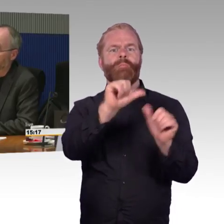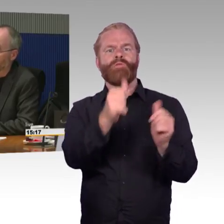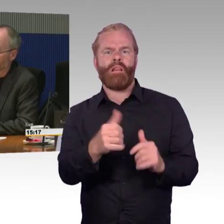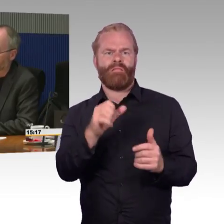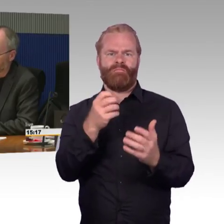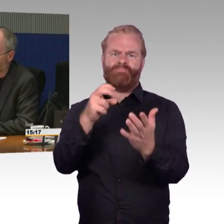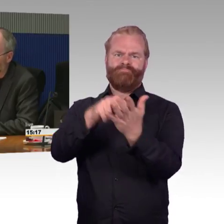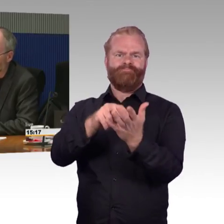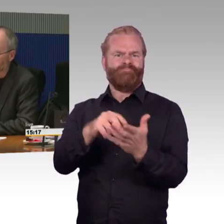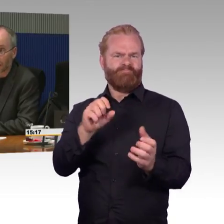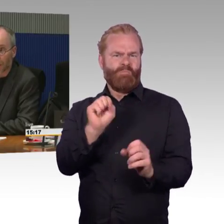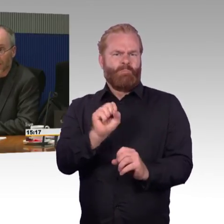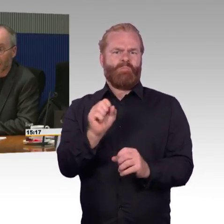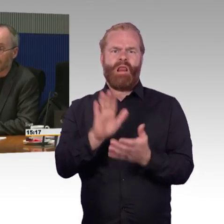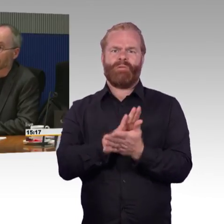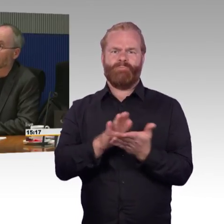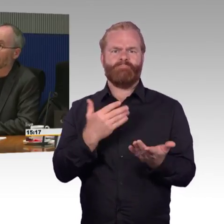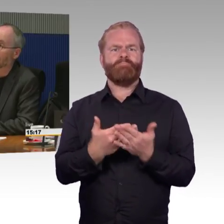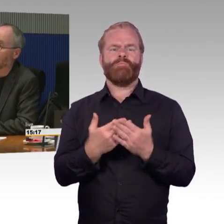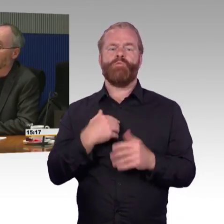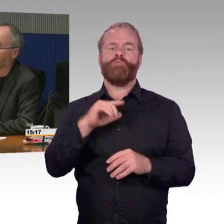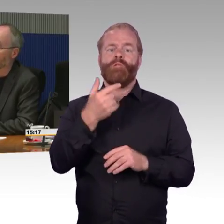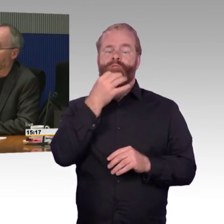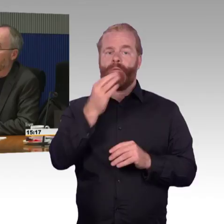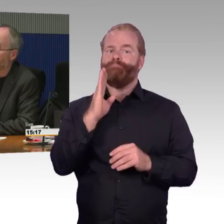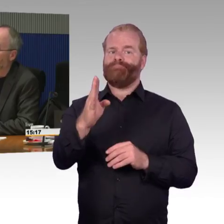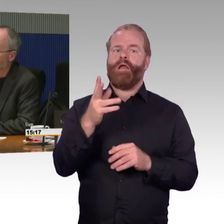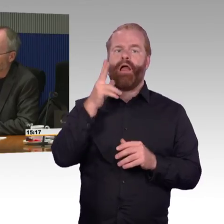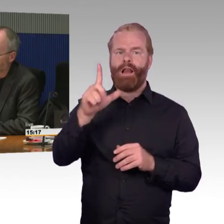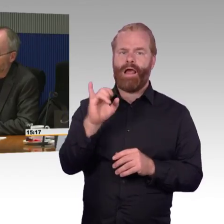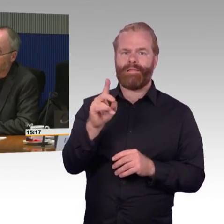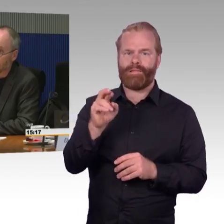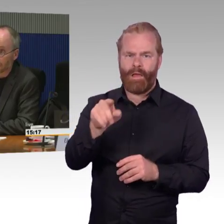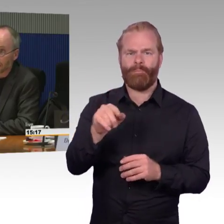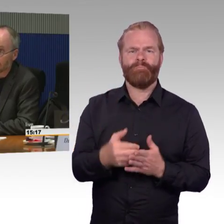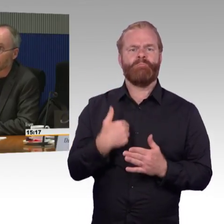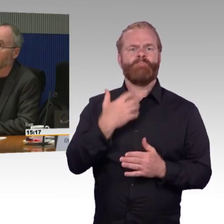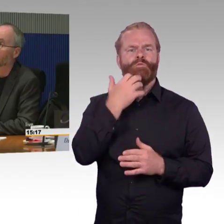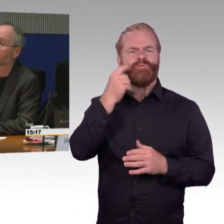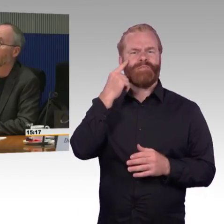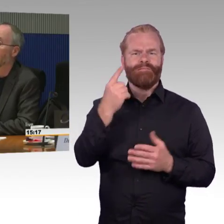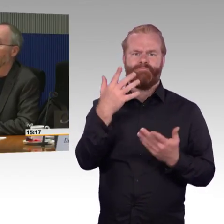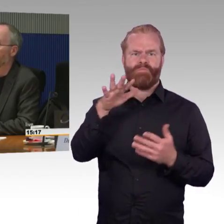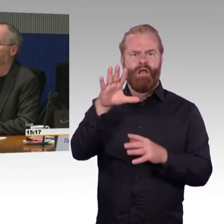was verbessert werden müsste. Ich habe einen konkreten Fall vor Augen, Familie mit einem Kind im Rollstuhl,